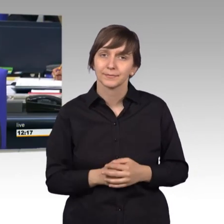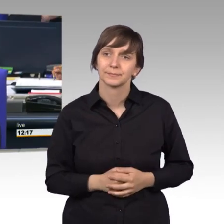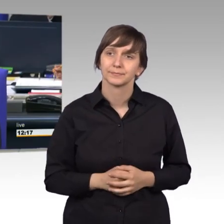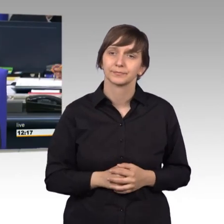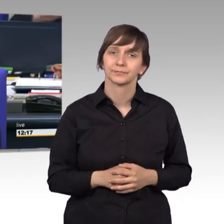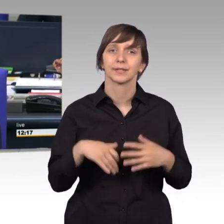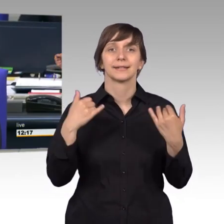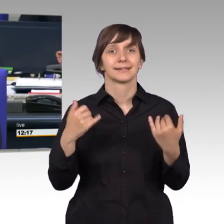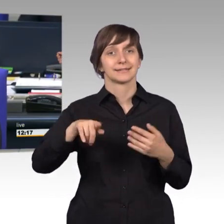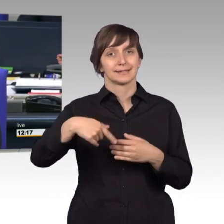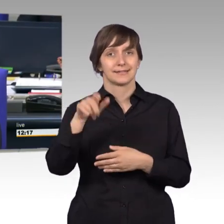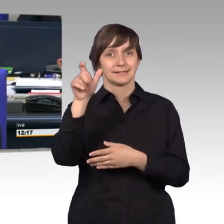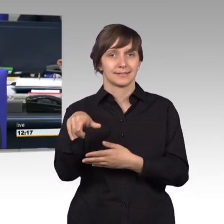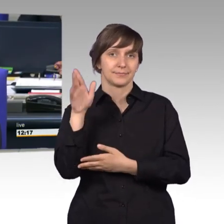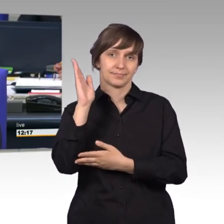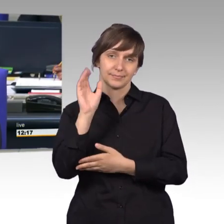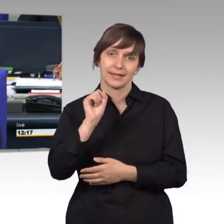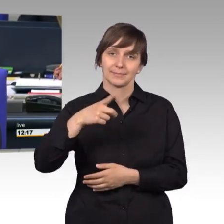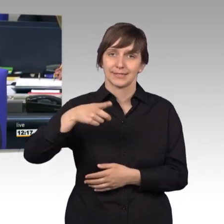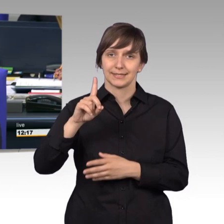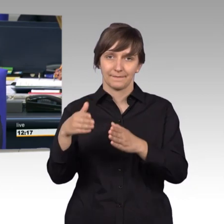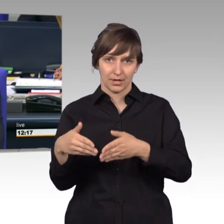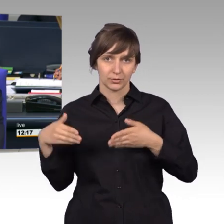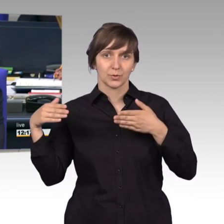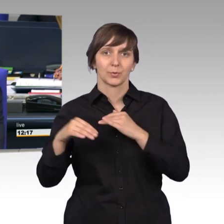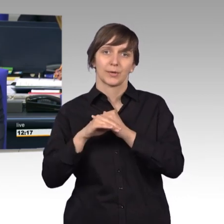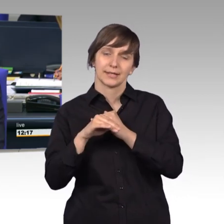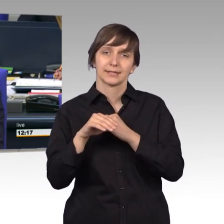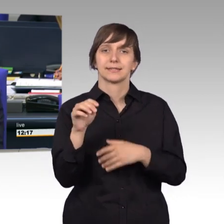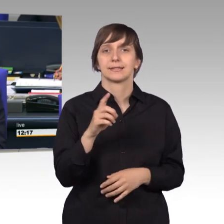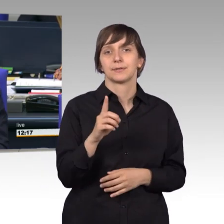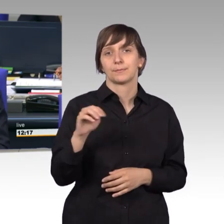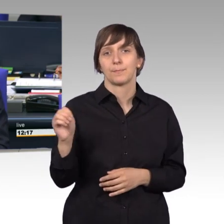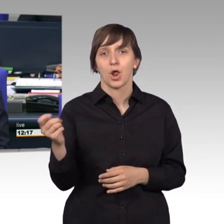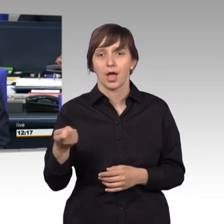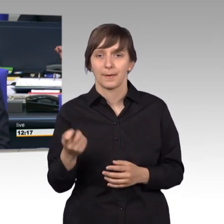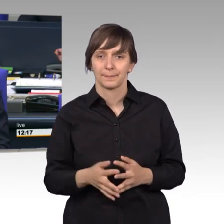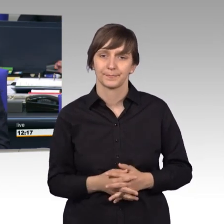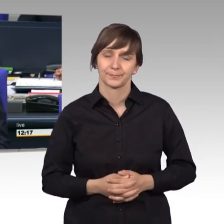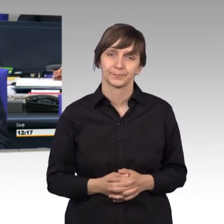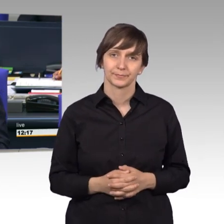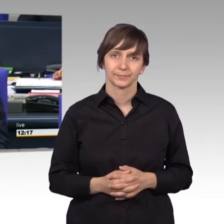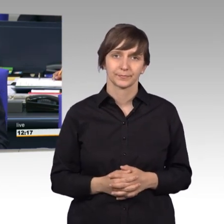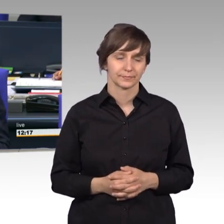Ich rufe auf für die SPD-Fraktion die Kollegin Siemtje Möller. [Beifall]